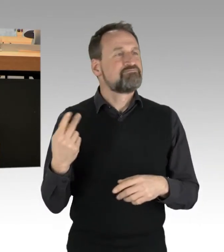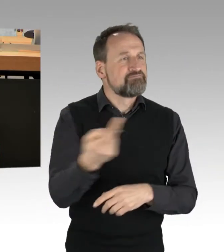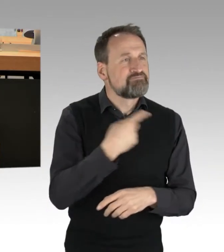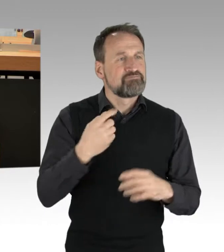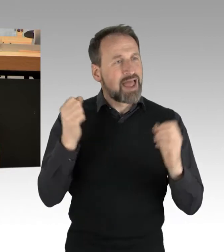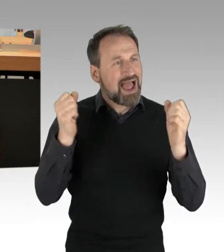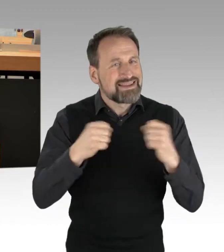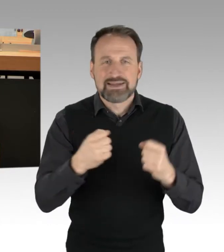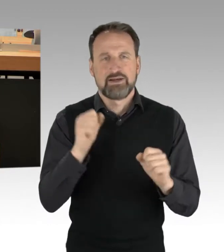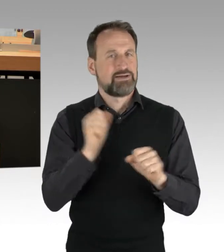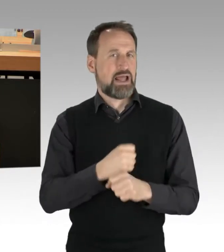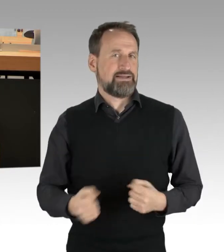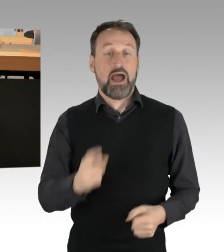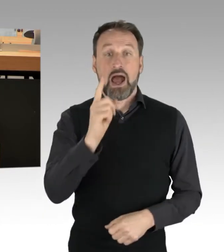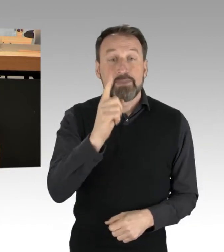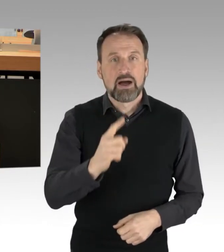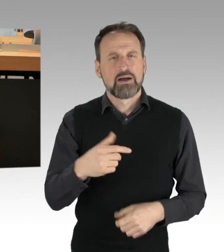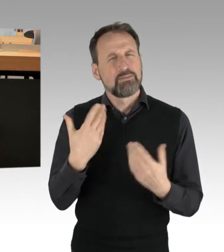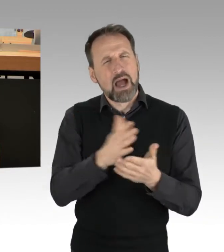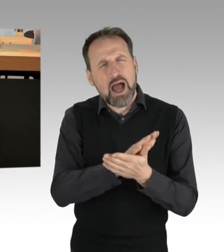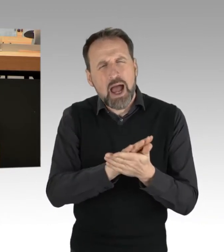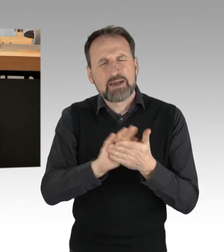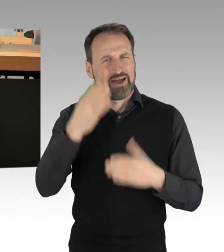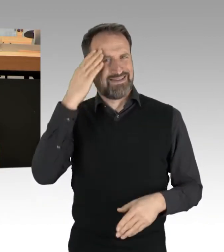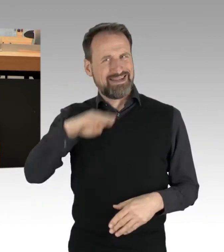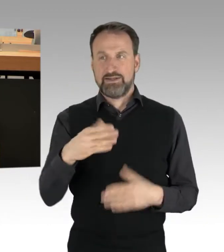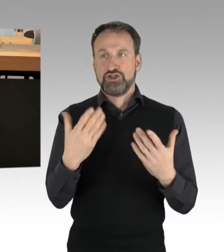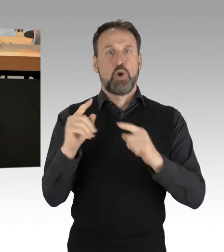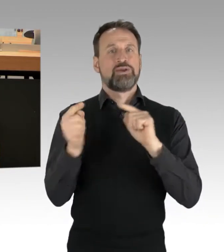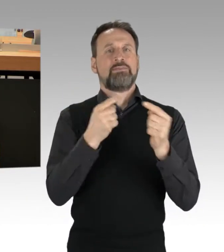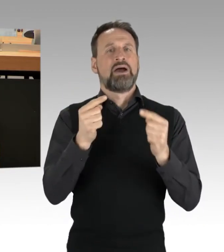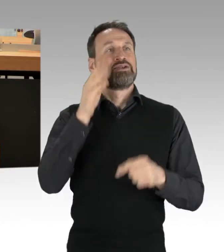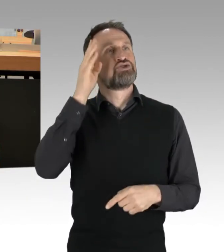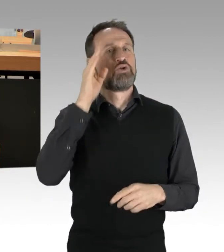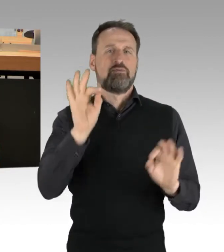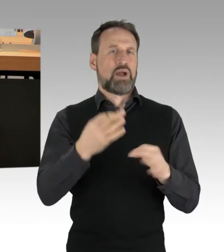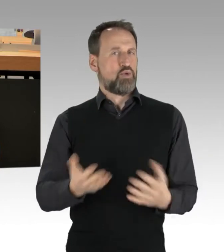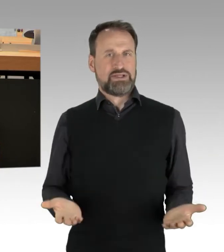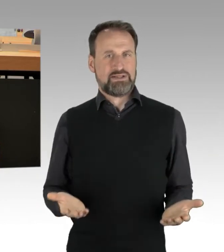eine solche Debatte in Zukunft zu verhindern. Die Lösung ist nämlich keine rein rechtliche, sondern vor allem eine politische.